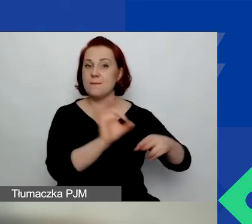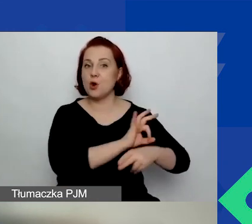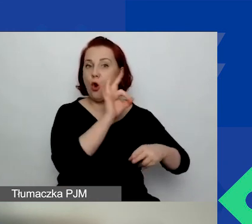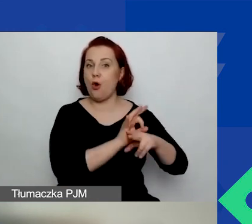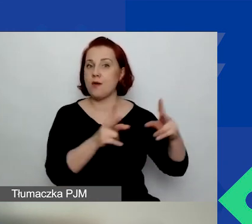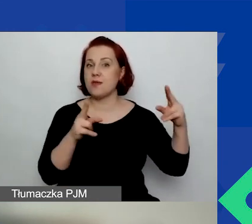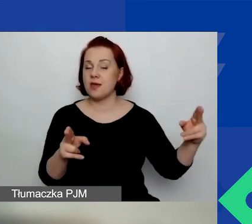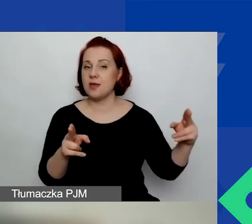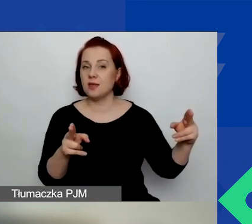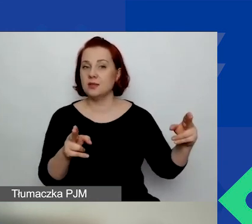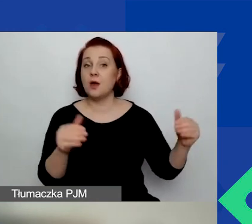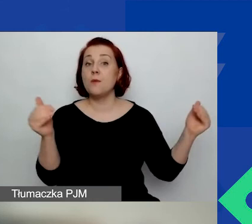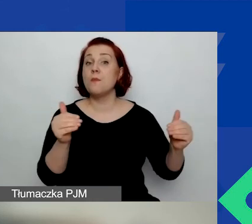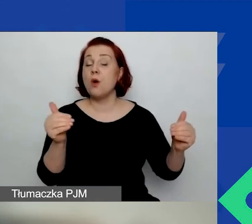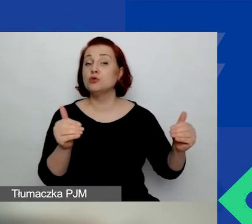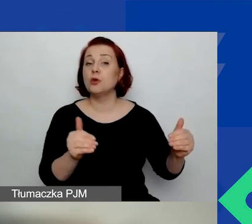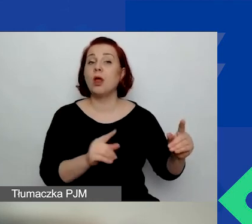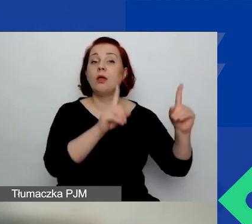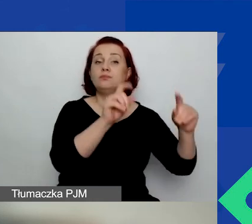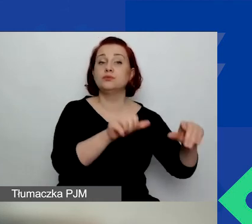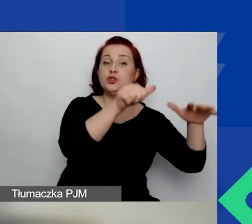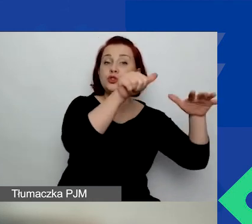Projekt może trwać od 6 do 15 miesięcy.